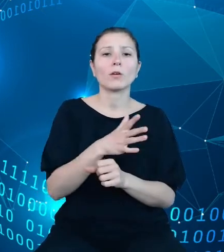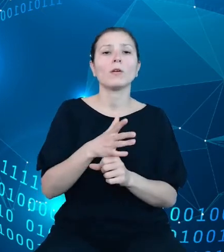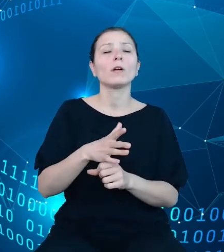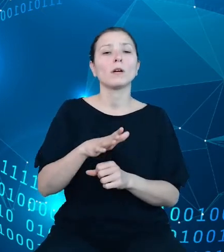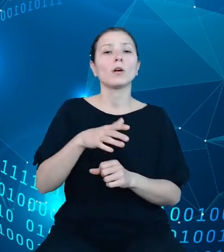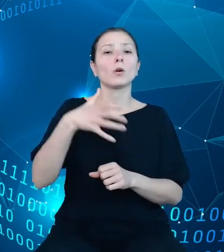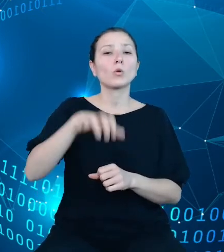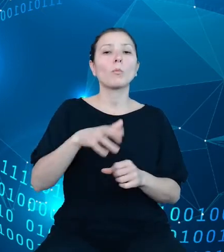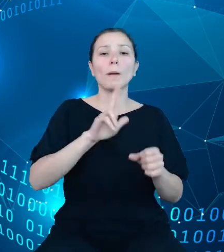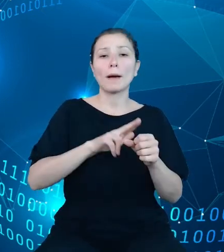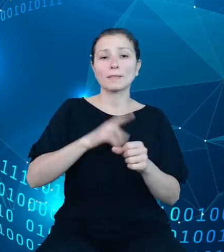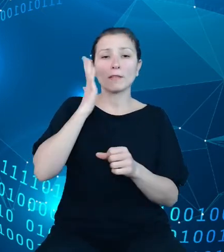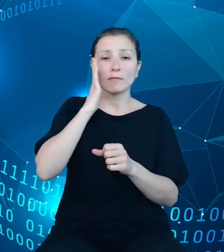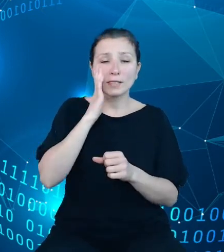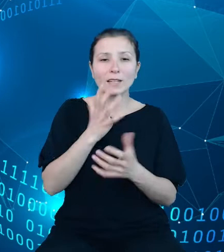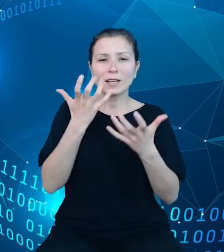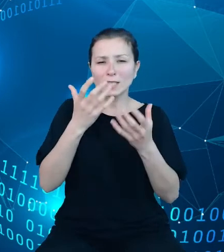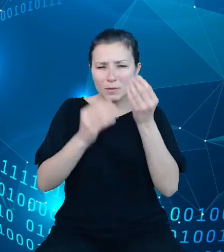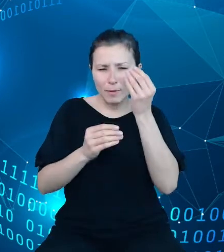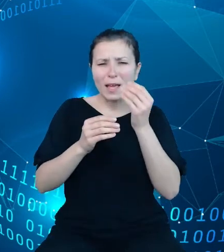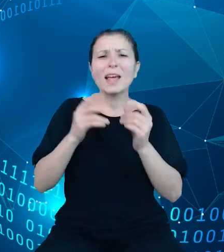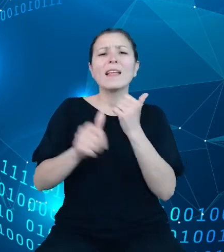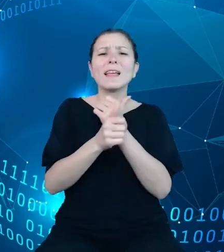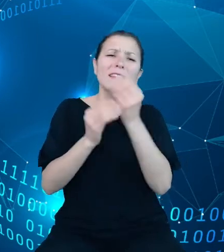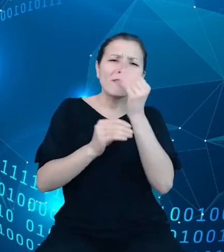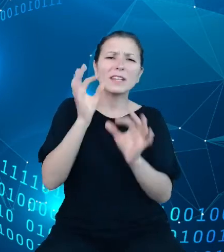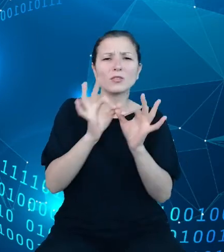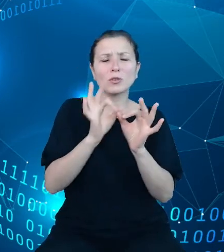szczegółowości danych w odniesieniu do klasyfikacji nomenklatur, mając